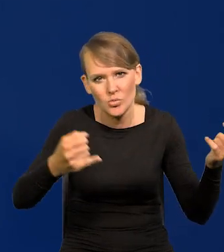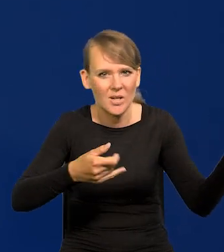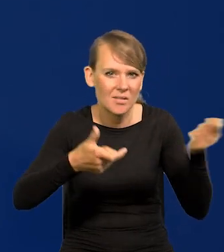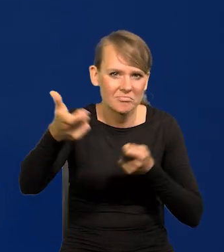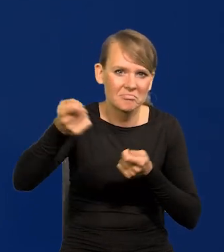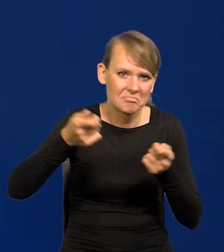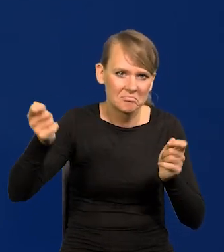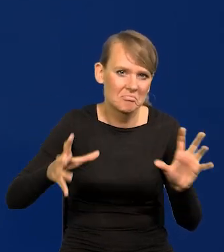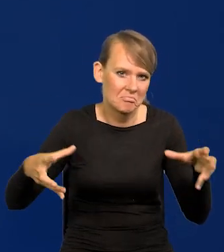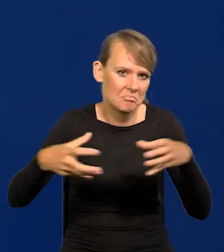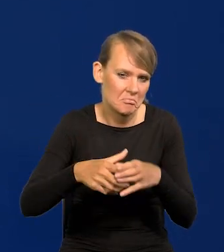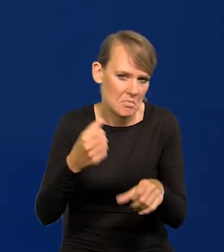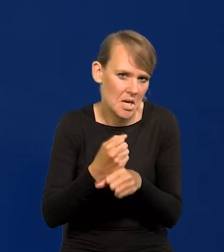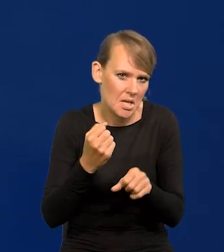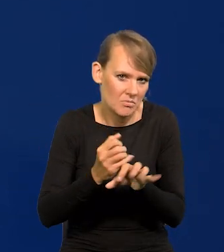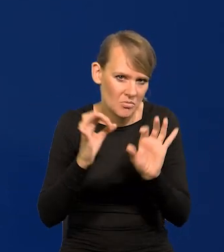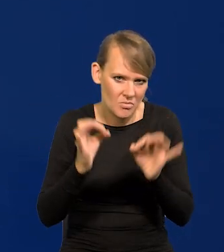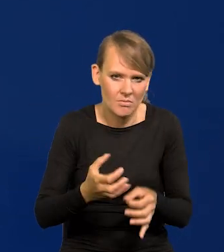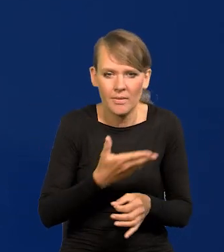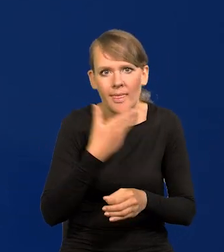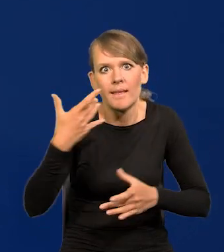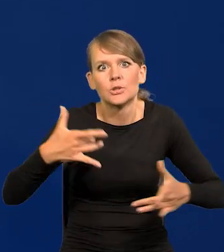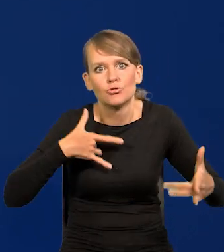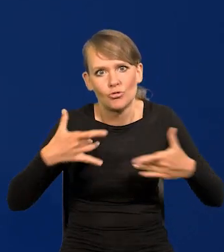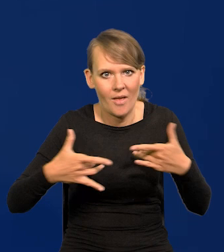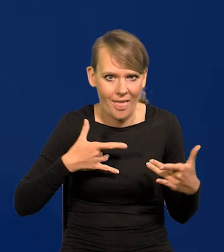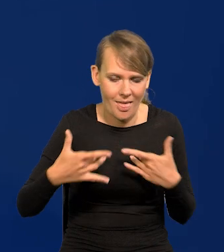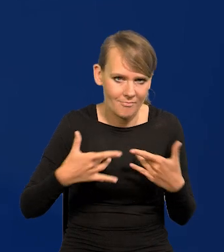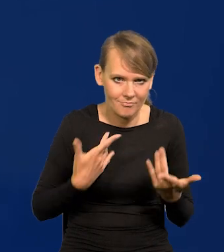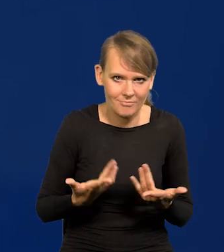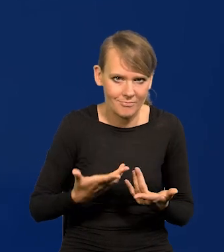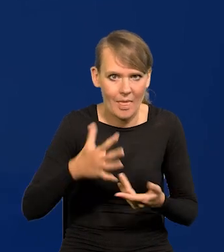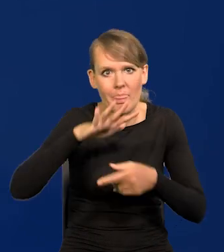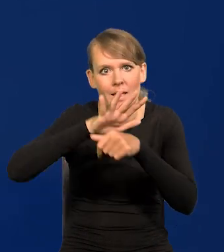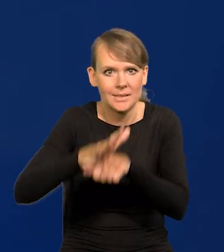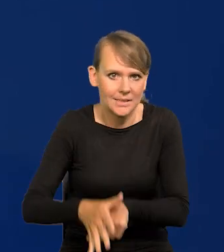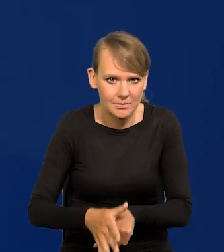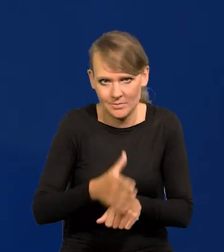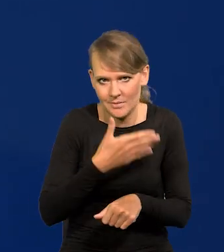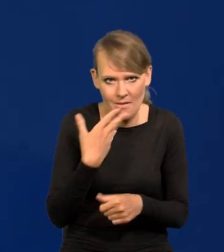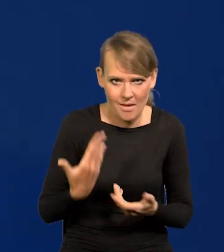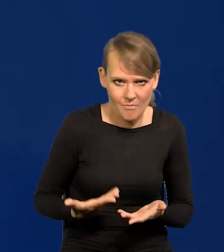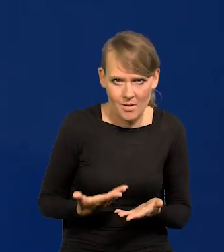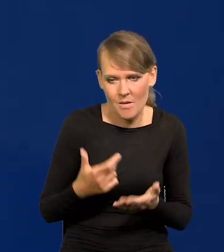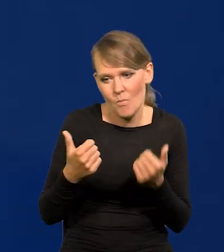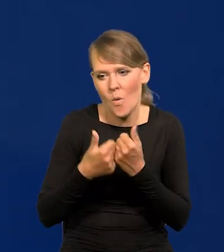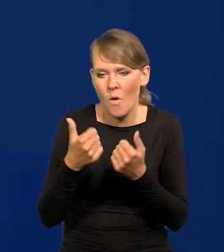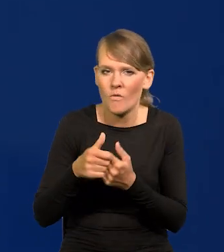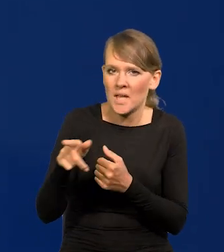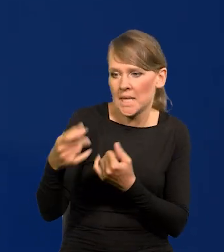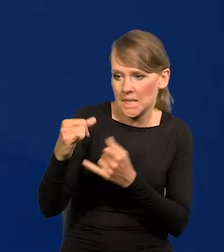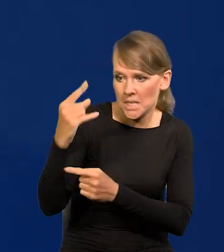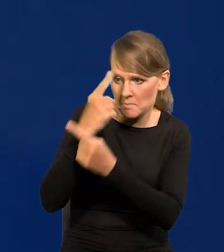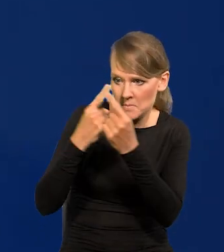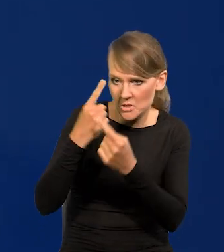Jakoś się dobrze tutaj pracuje i nikt nie cierpi dyskryminacji z tego powodu, że ma jakieś poglądy inne niż ja.